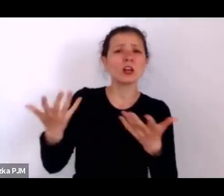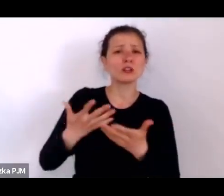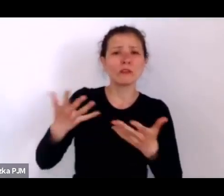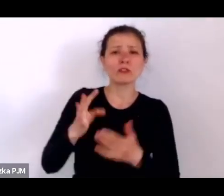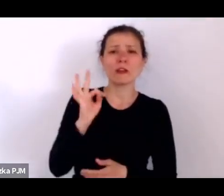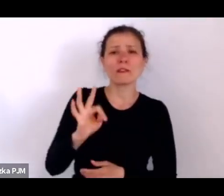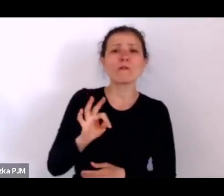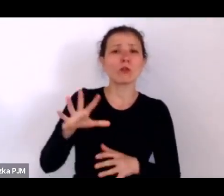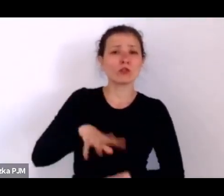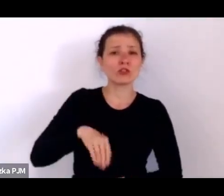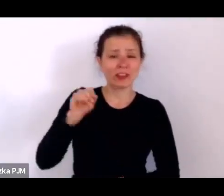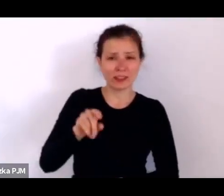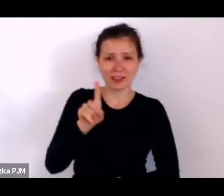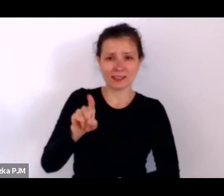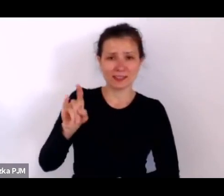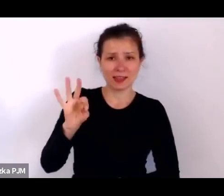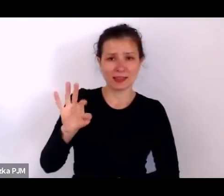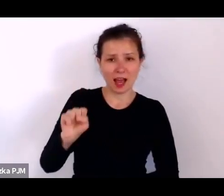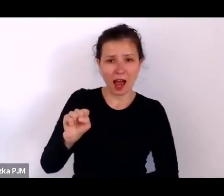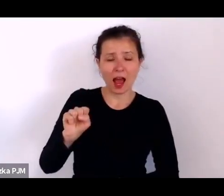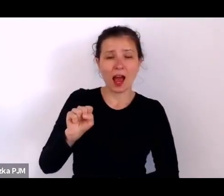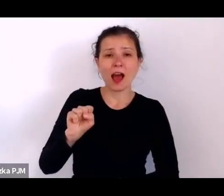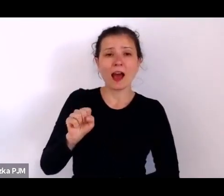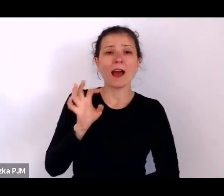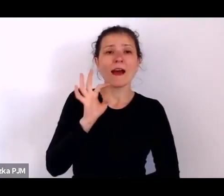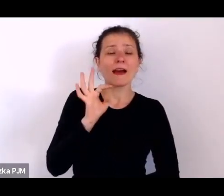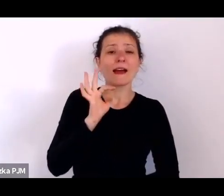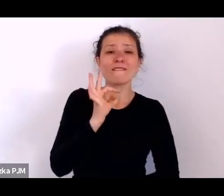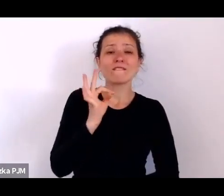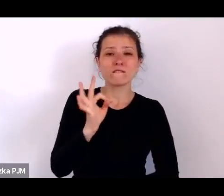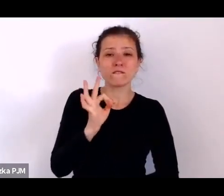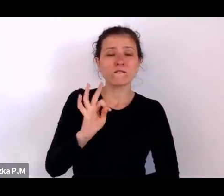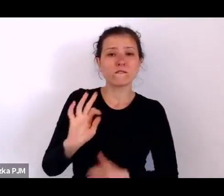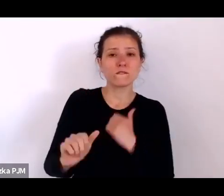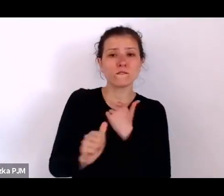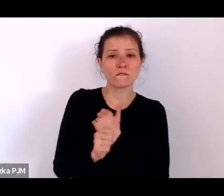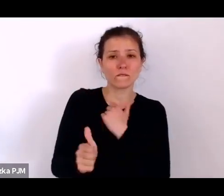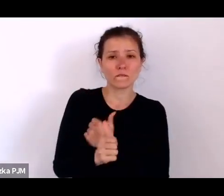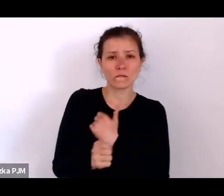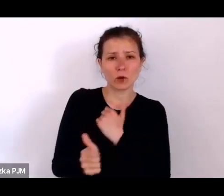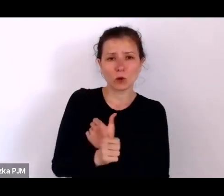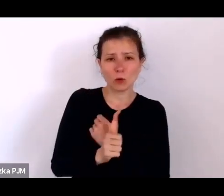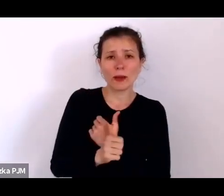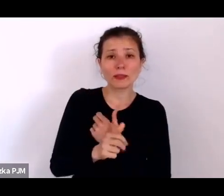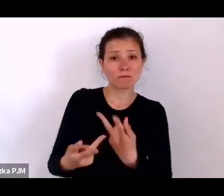Agnieszki Kokoszy, której dokumenty trafiły do nas właśnie za pośrednictwem rodziny pracodawców.